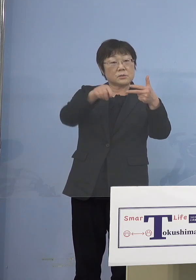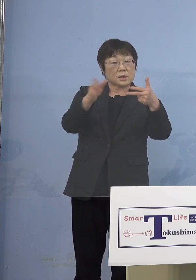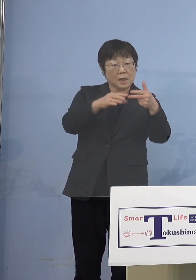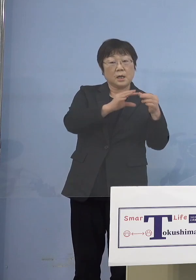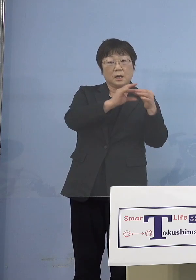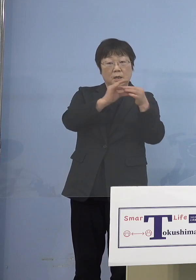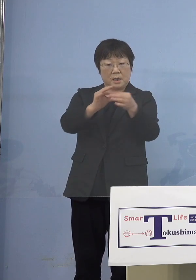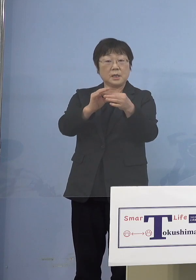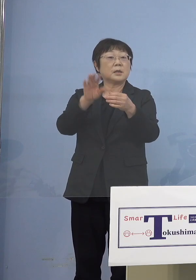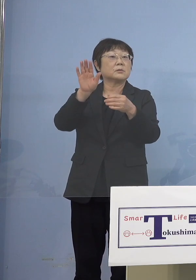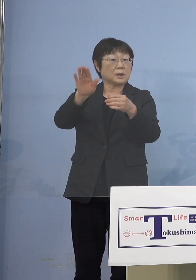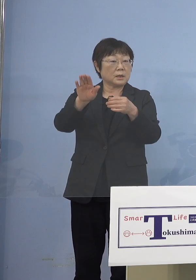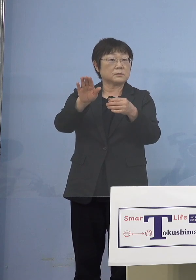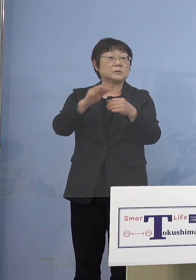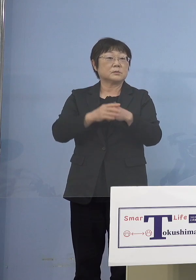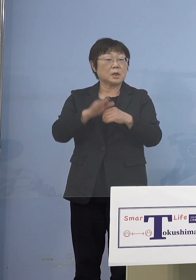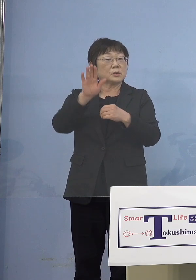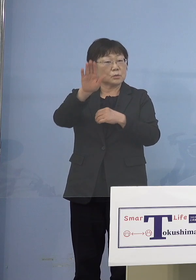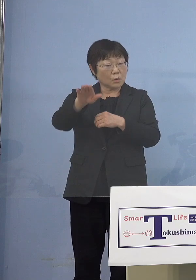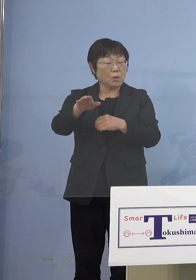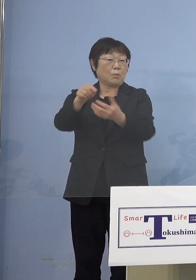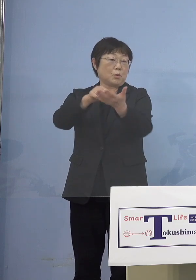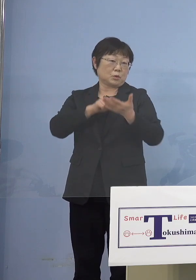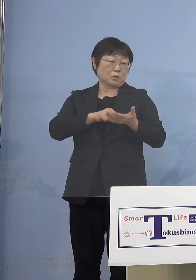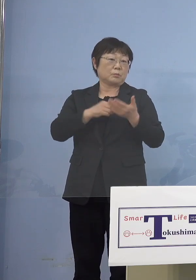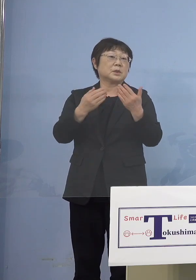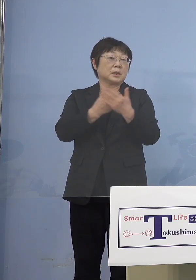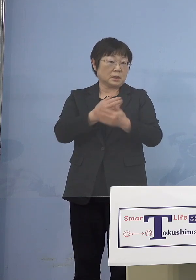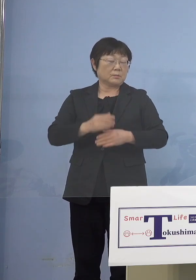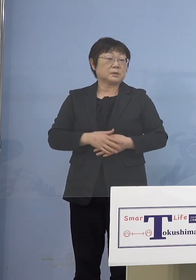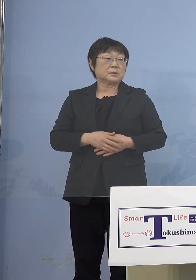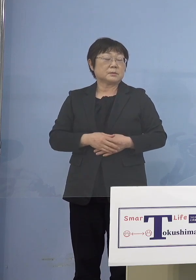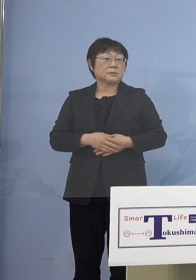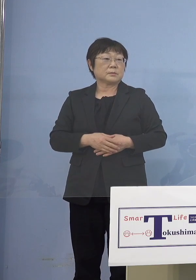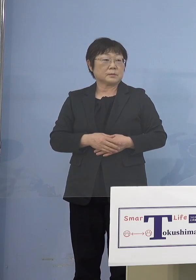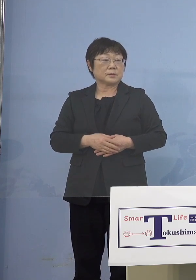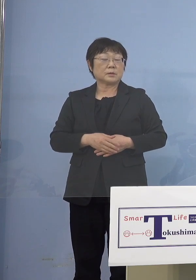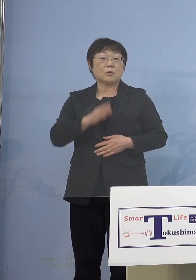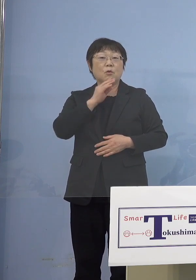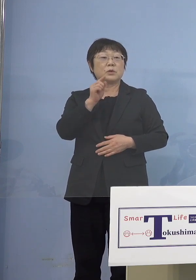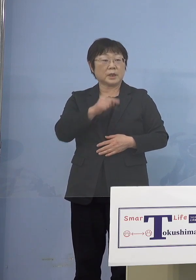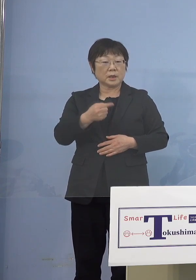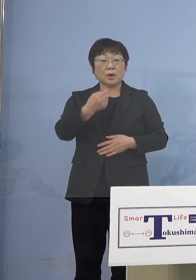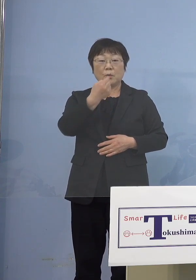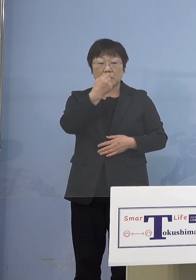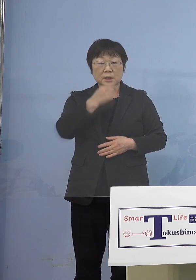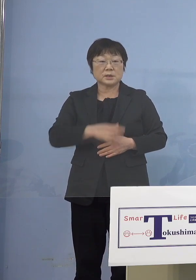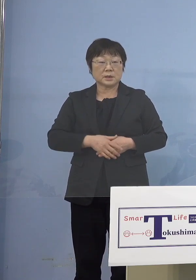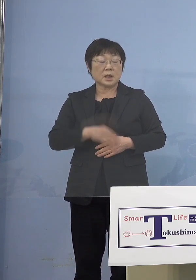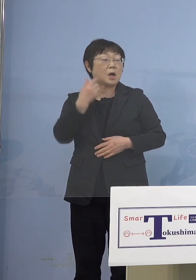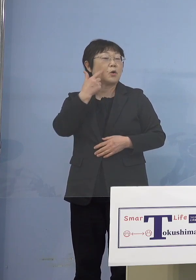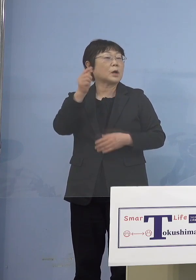（NHK） 皆さんにもう言ってくれる （知事） ご本人が私もう6か月過ぎているしと